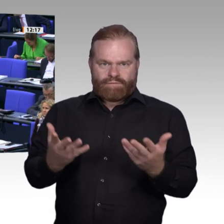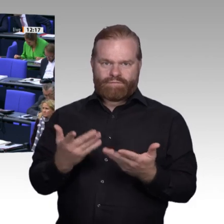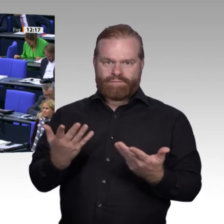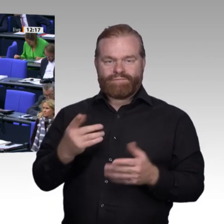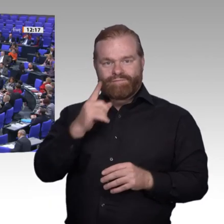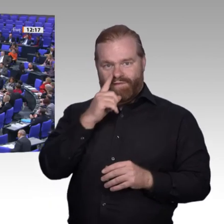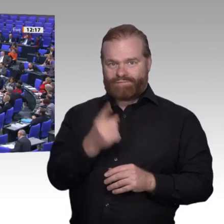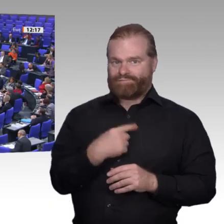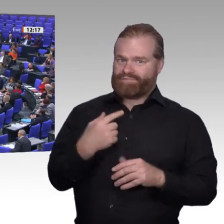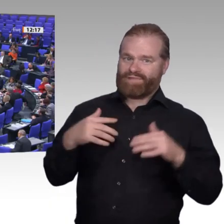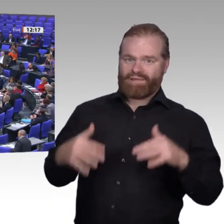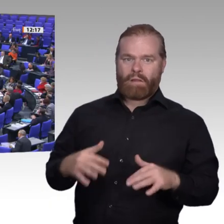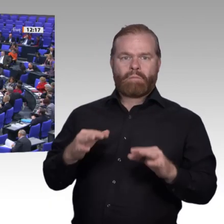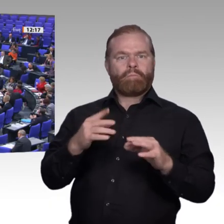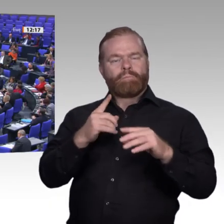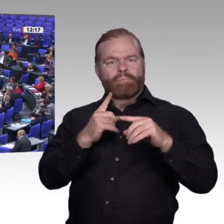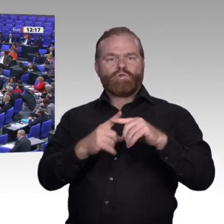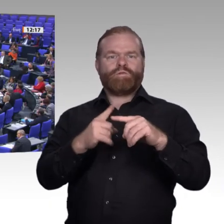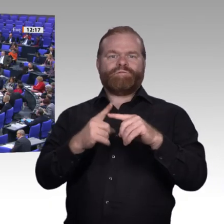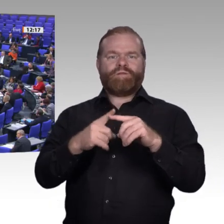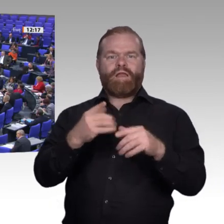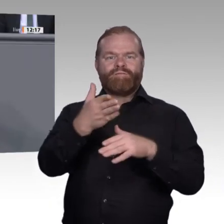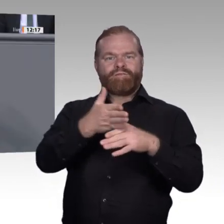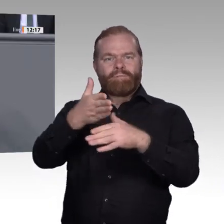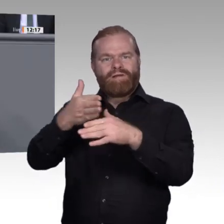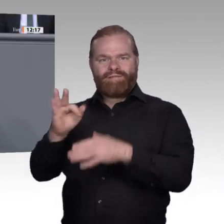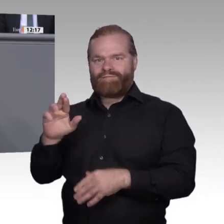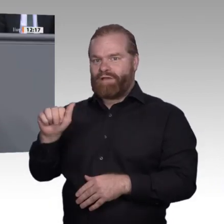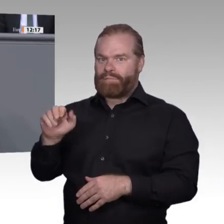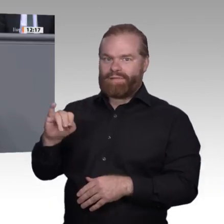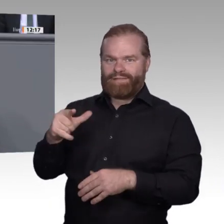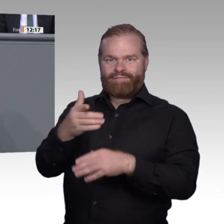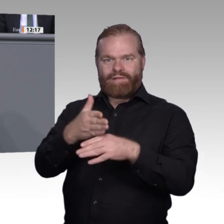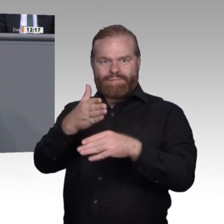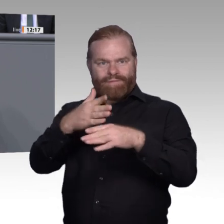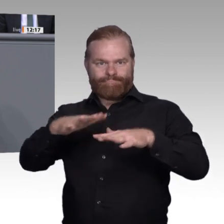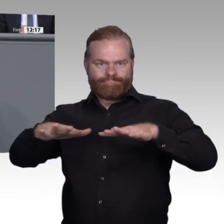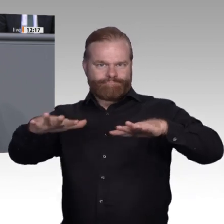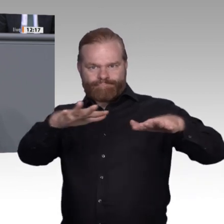wirklichen Knackpunkte beruflicher Bildung. Wir haben elf Thesen vorgelegt. Darin steht